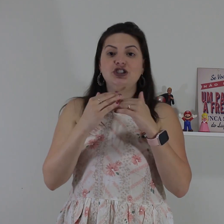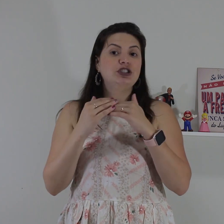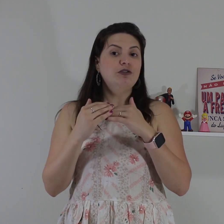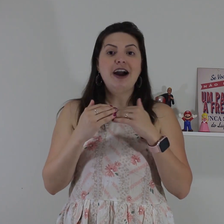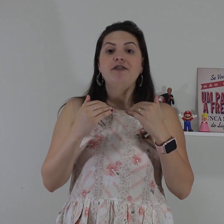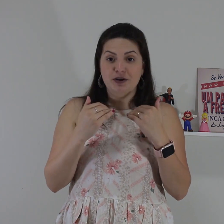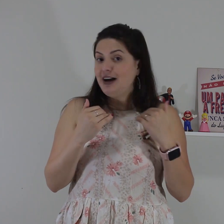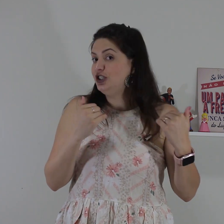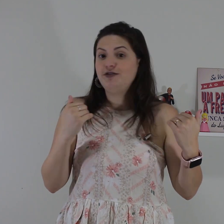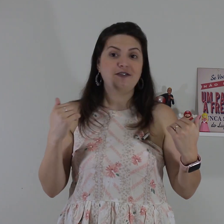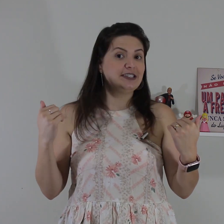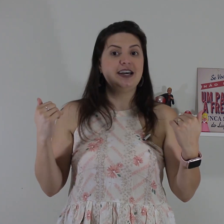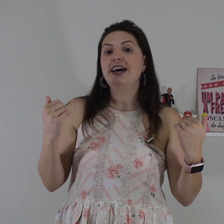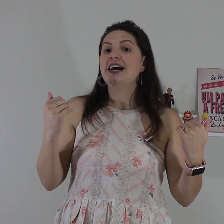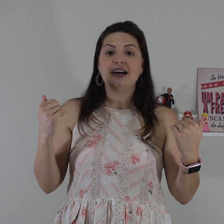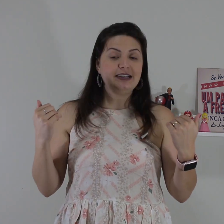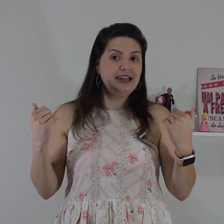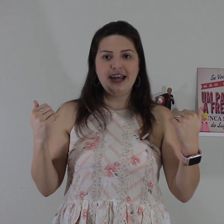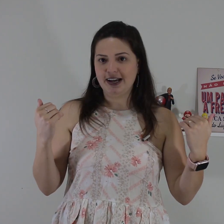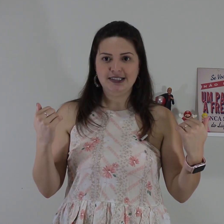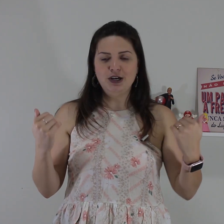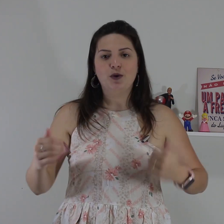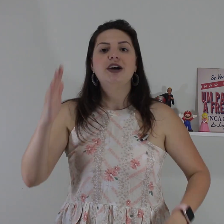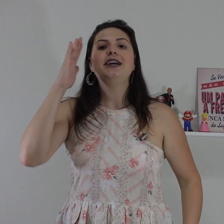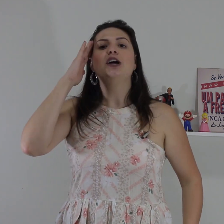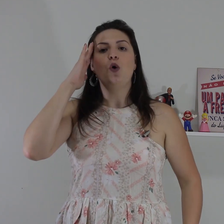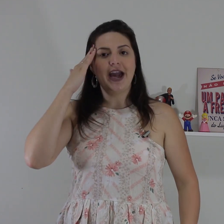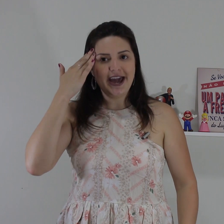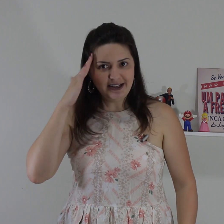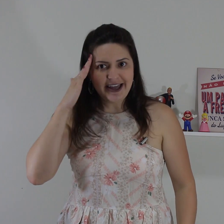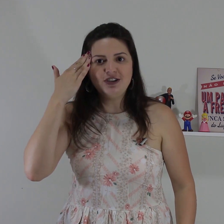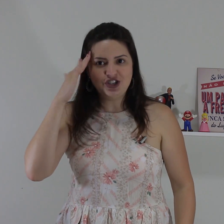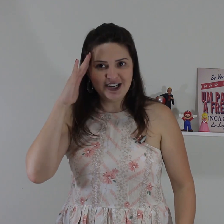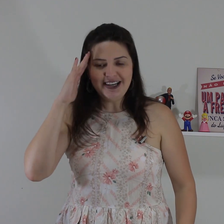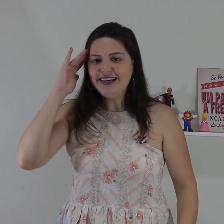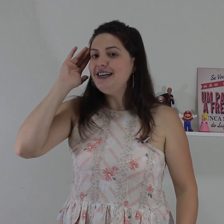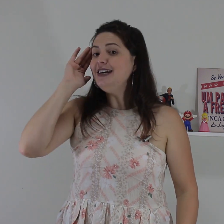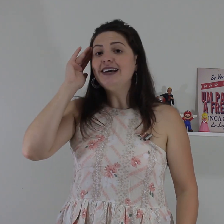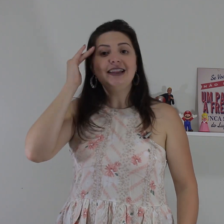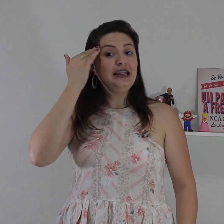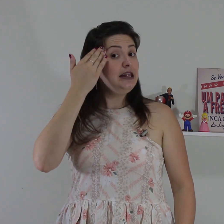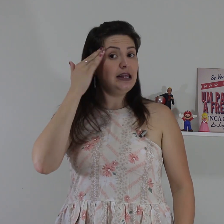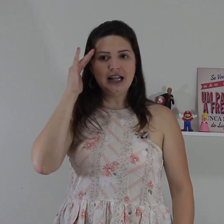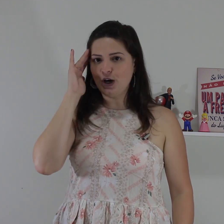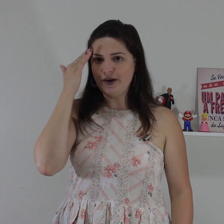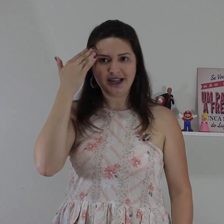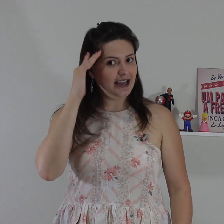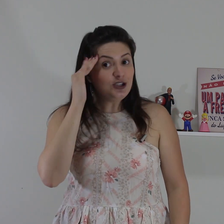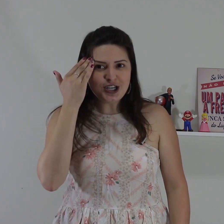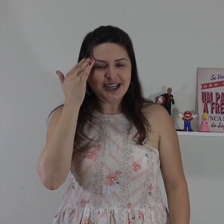cabeça a gente não vai afirmar a gente vai fazer negação então entendi e não entendi